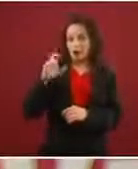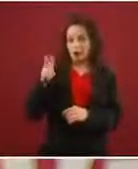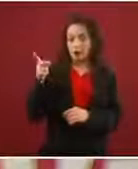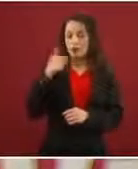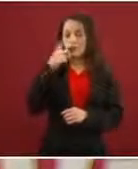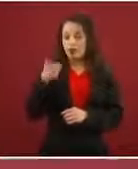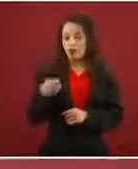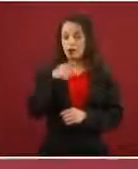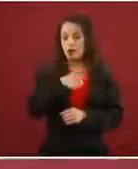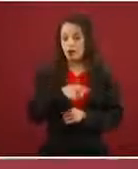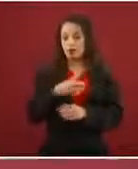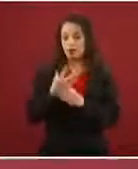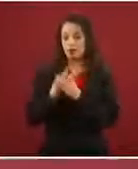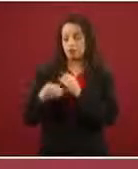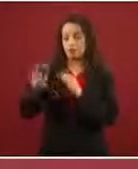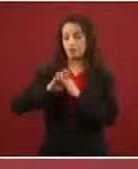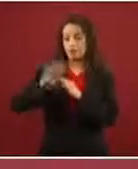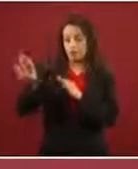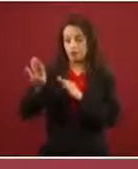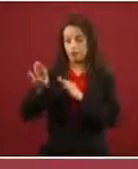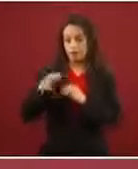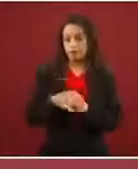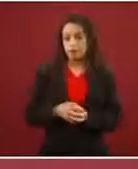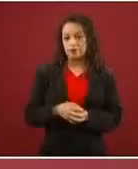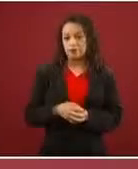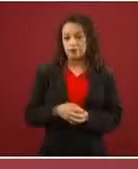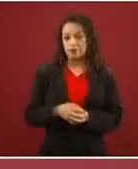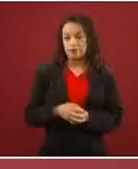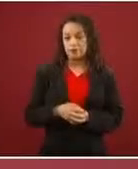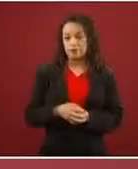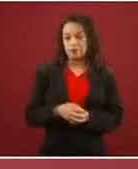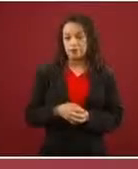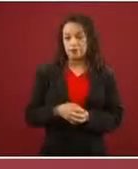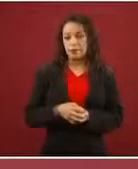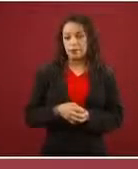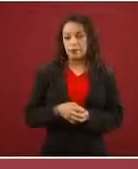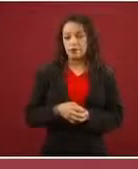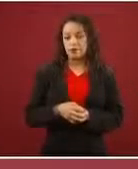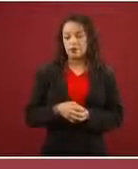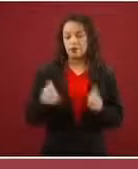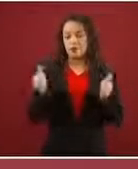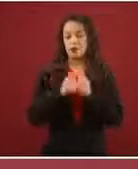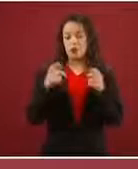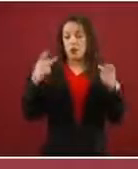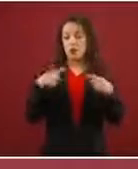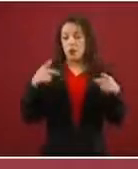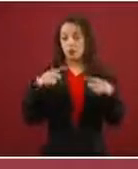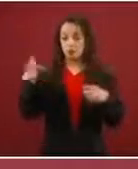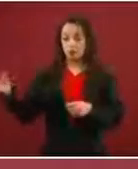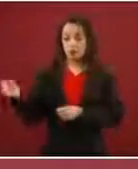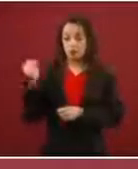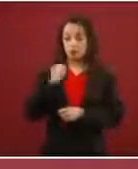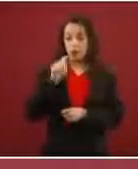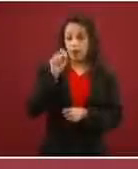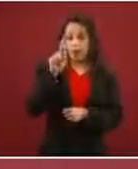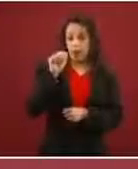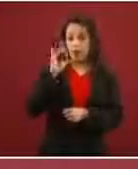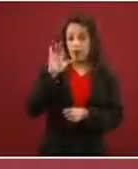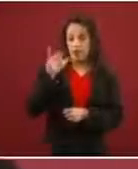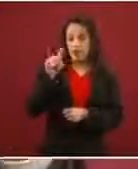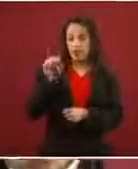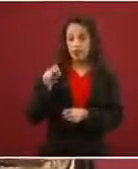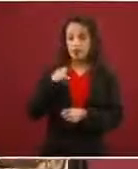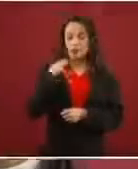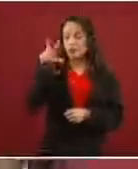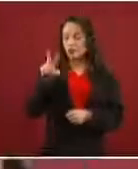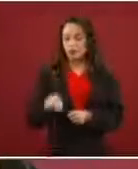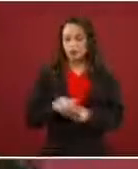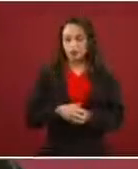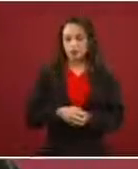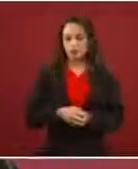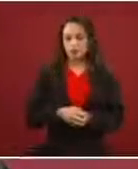No por la fuerza, no por traficantes de personas, regular sobre bases permanentes, no discrecionales